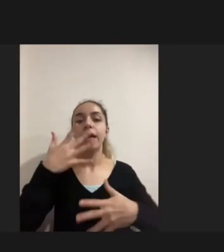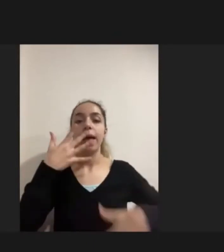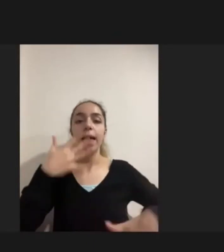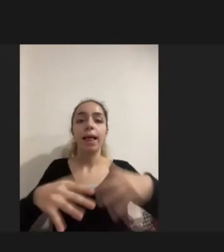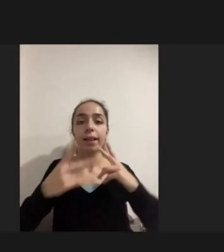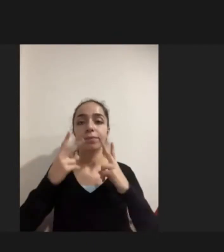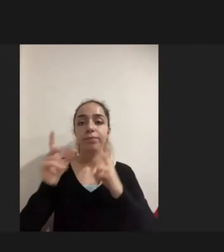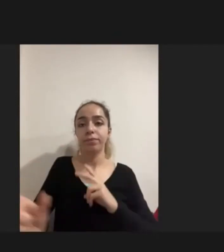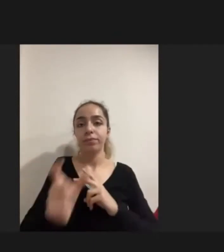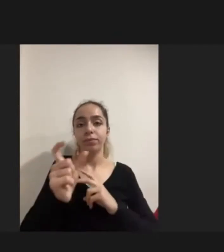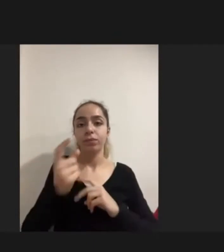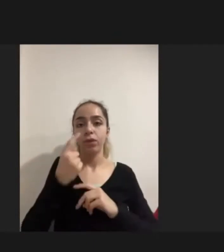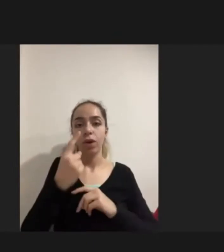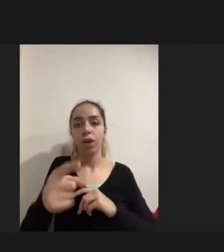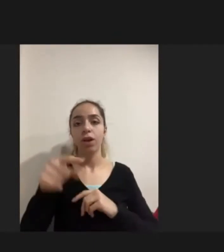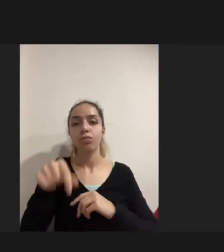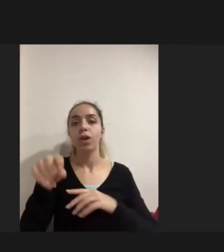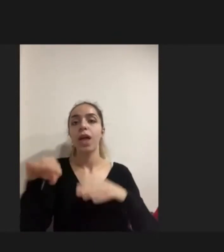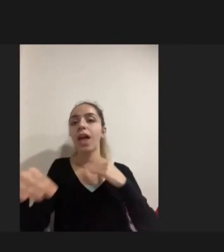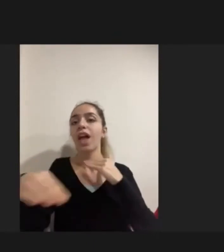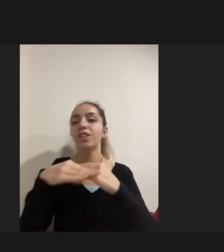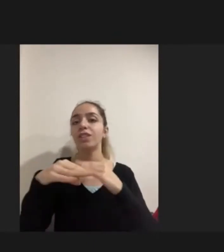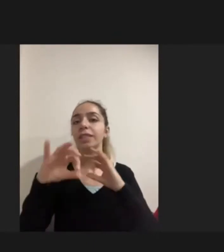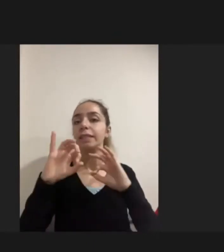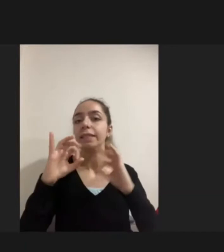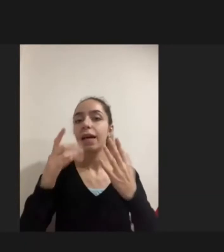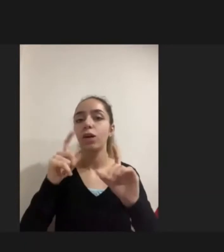Biraz da şununla eşdeğer, sosyalleşememe, dışarıya çıkamama